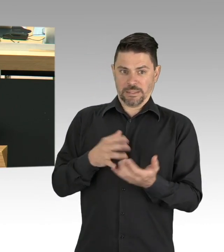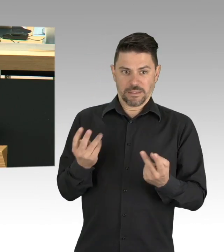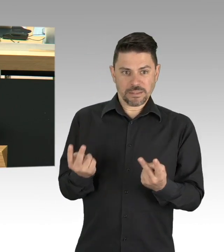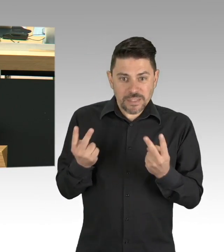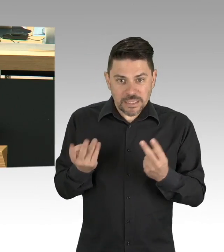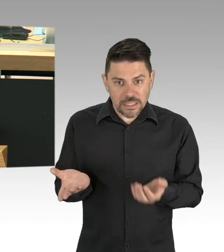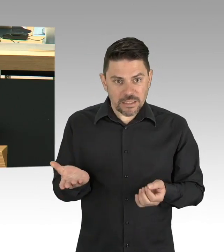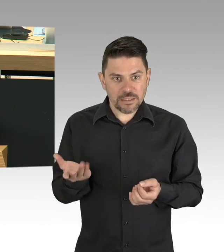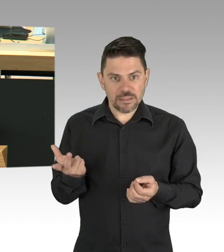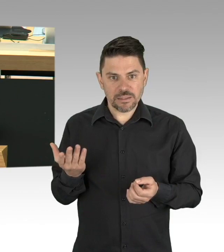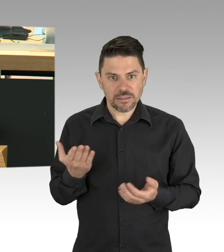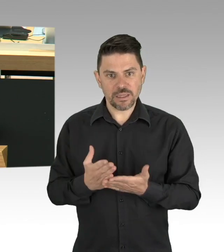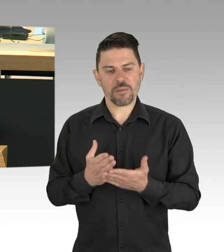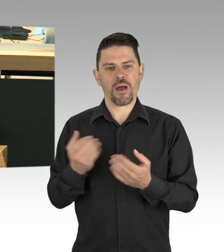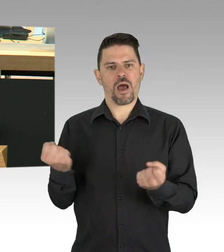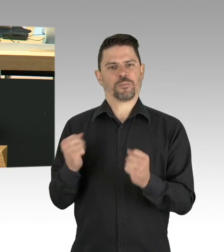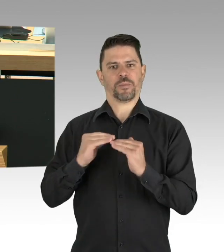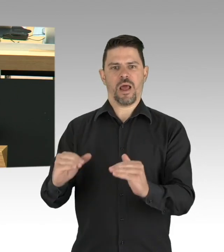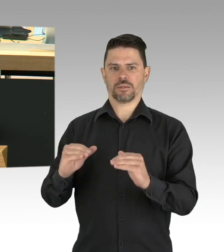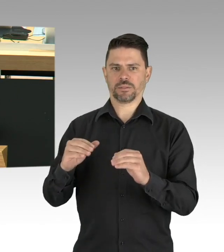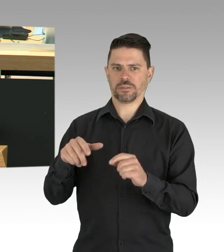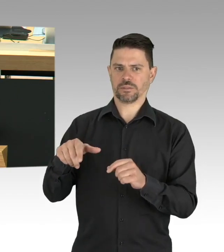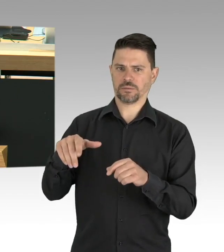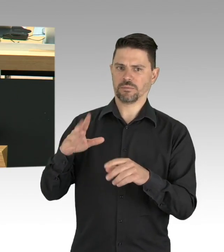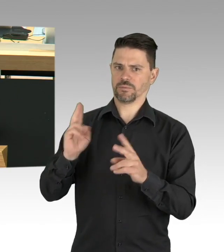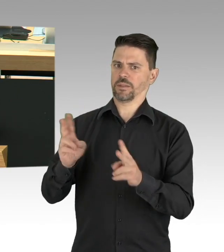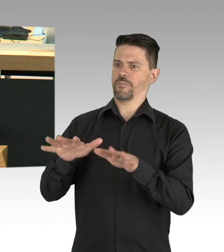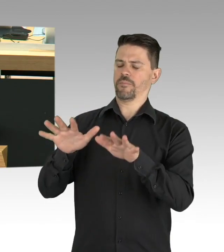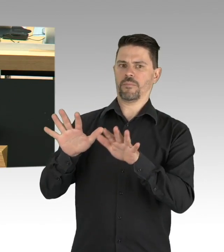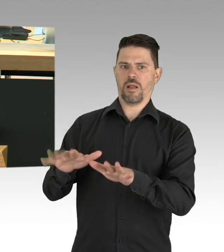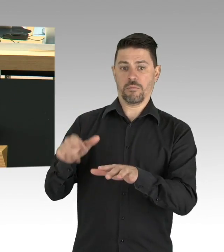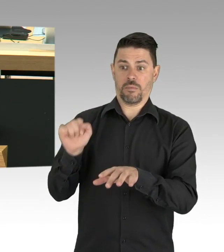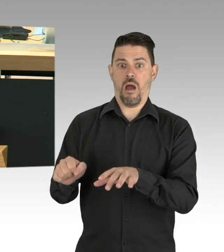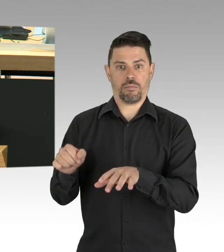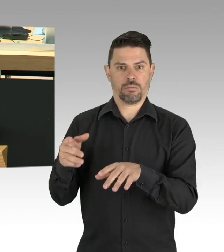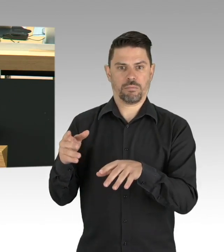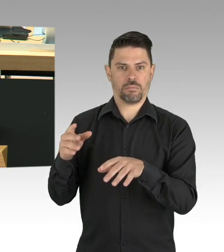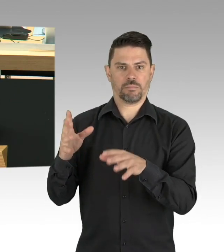schließlich vertrauen wir ihnen unsere Kinder an und das ist das wertvollste was wir haben, meine Damen und Herren.